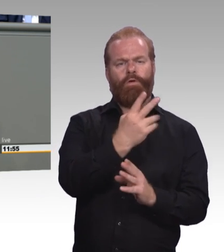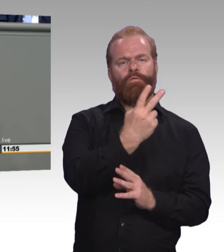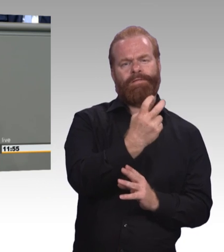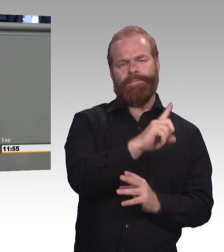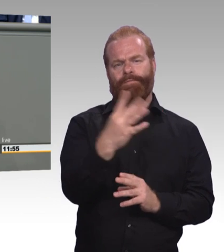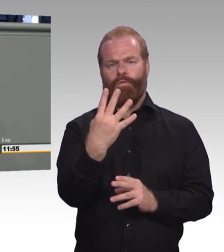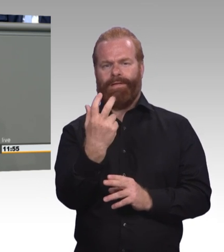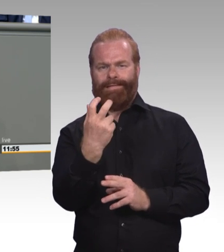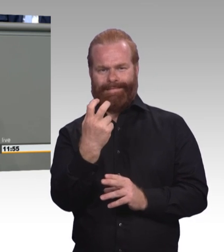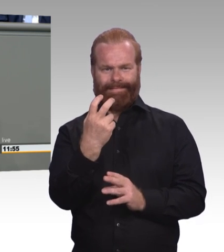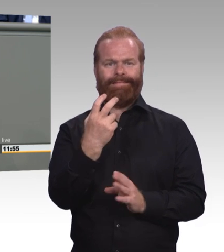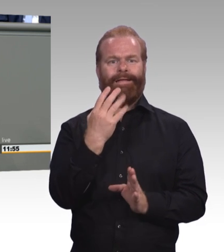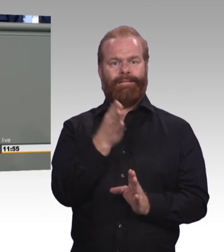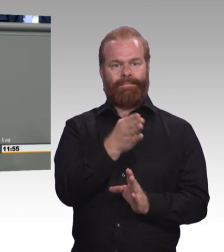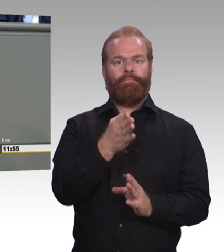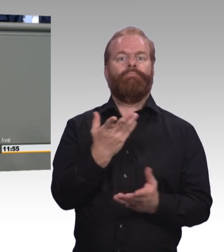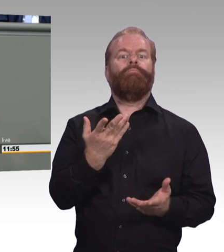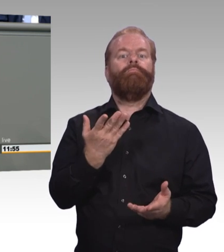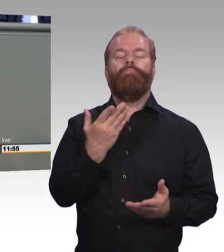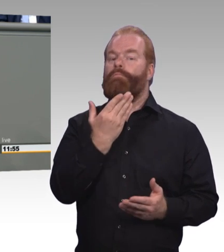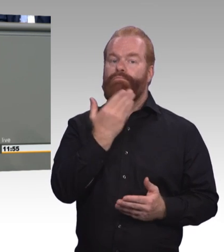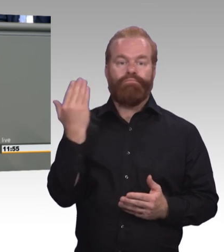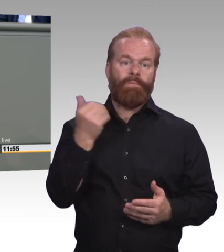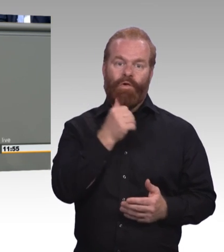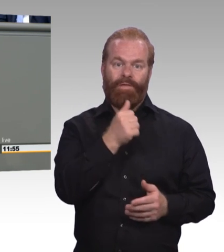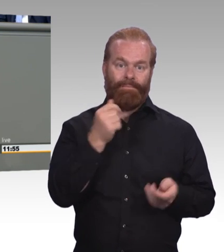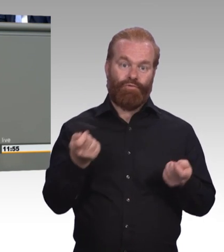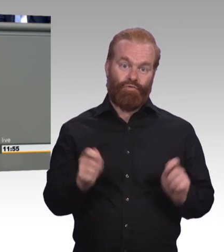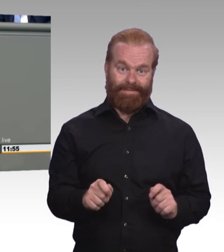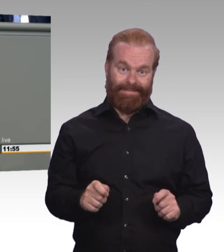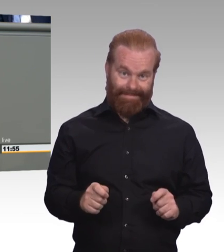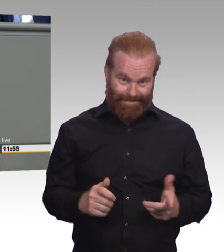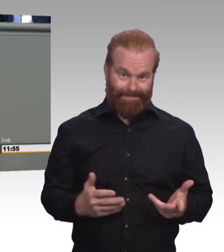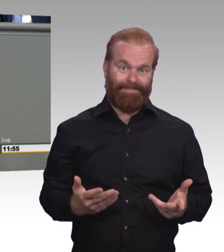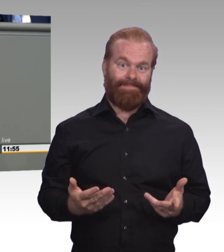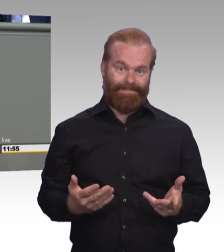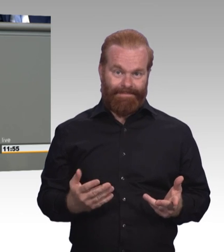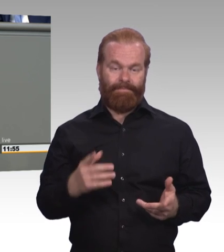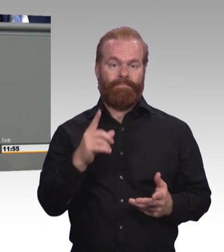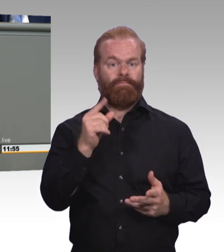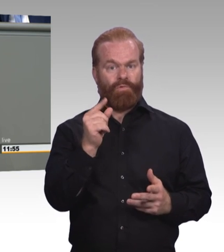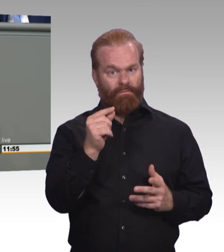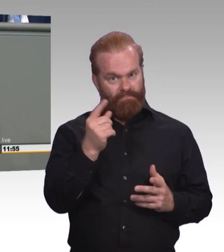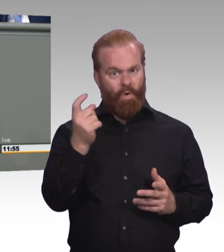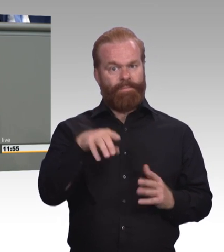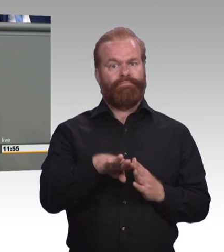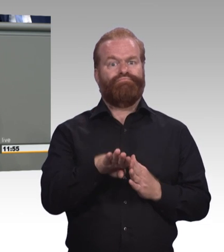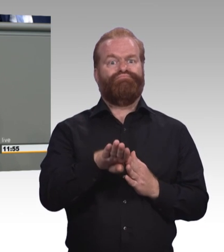in unserem Land gehen auf den Arbeitsmarkt ohne Ausbildung. Und wir alle wissen, was das heißt. Das heißt prekäre Beschäftigung,